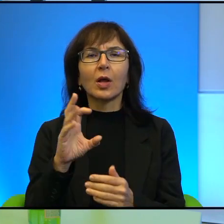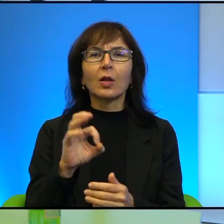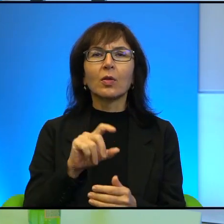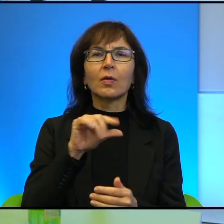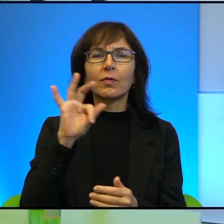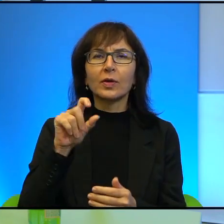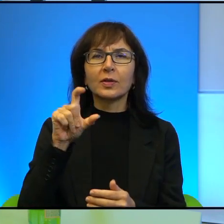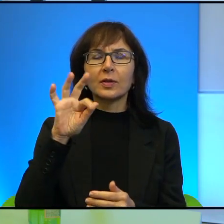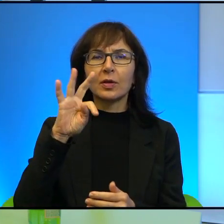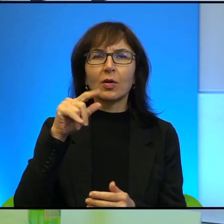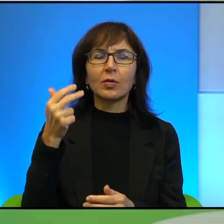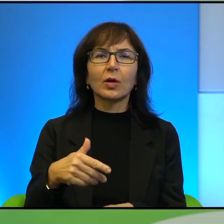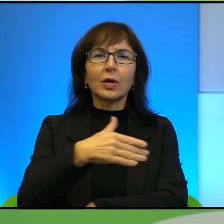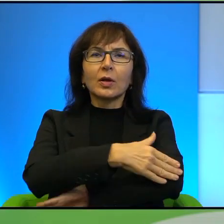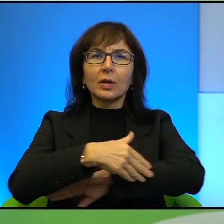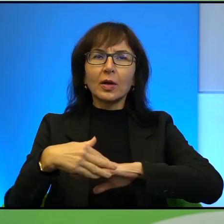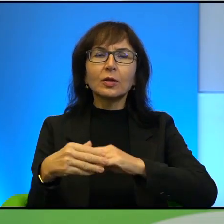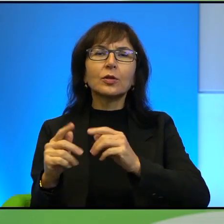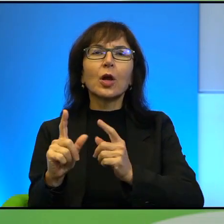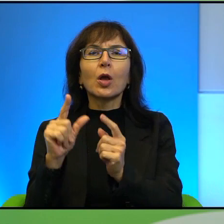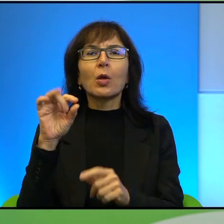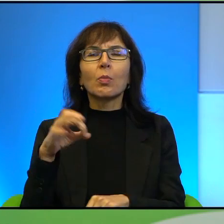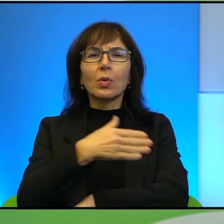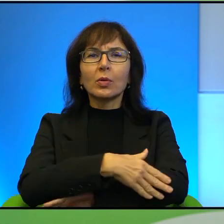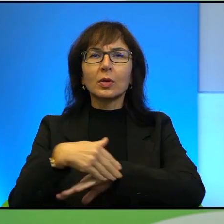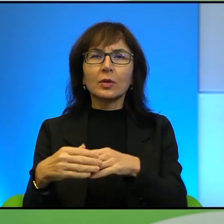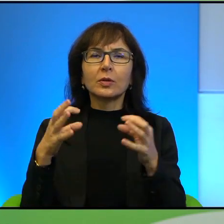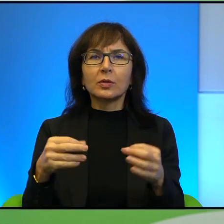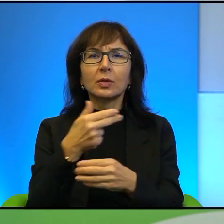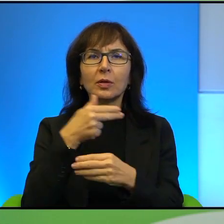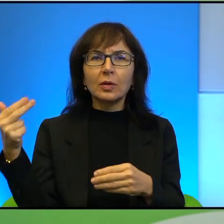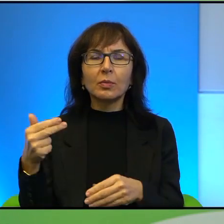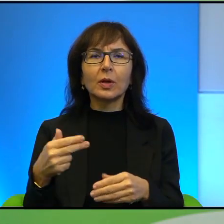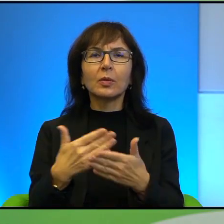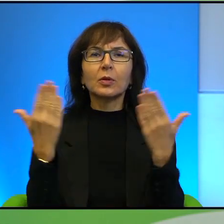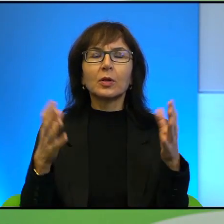Granice i Pogranicze. Dziś tematem przewodnim dnia dzisiejszego jest świat